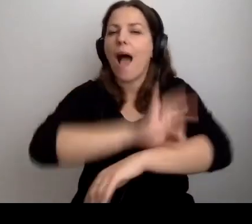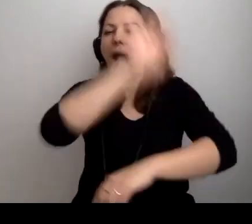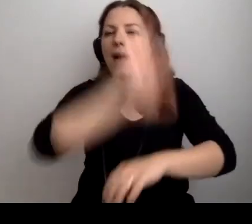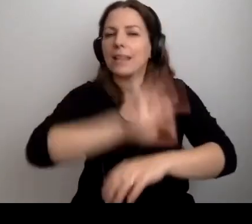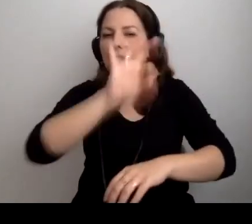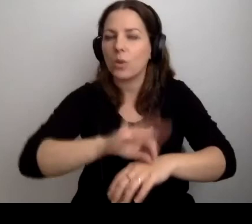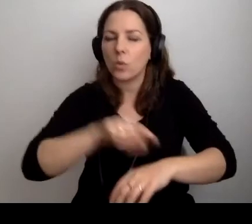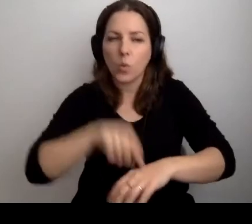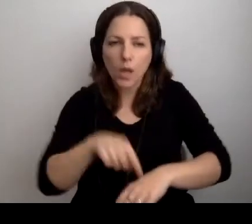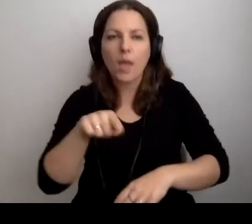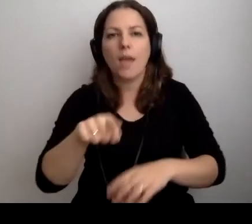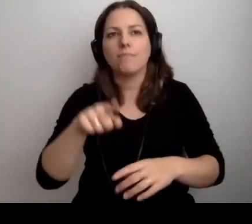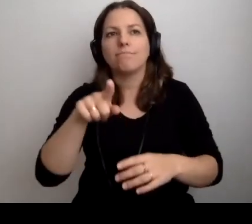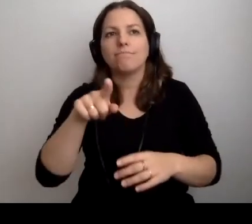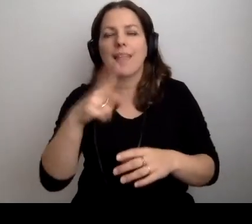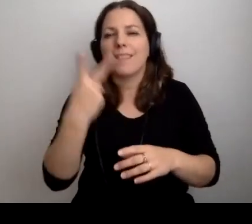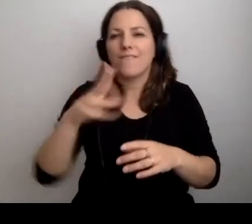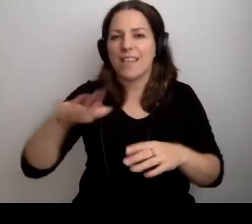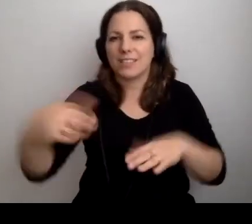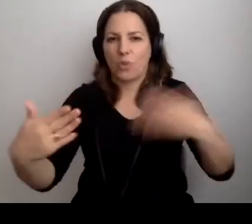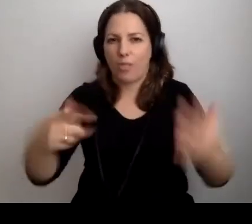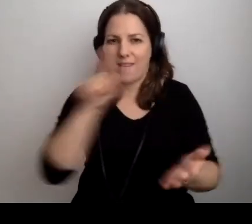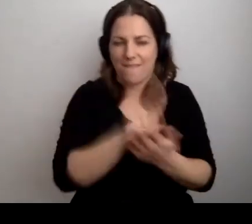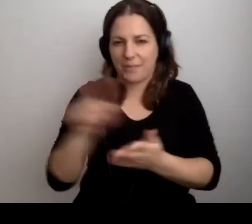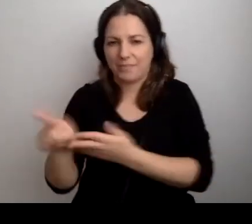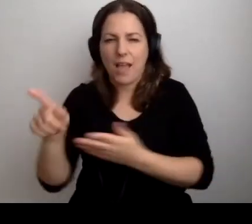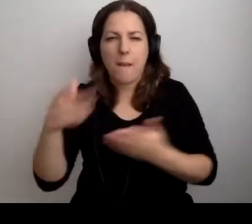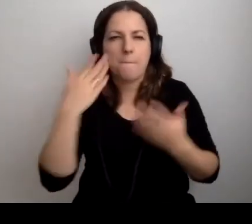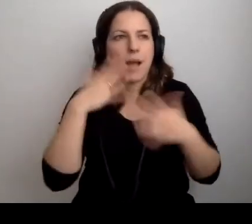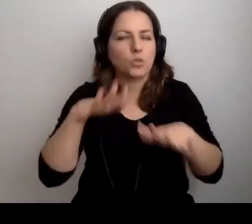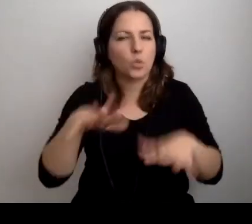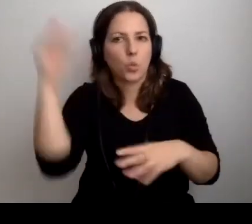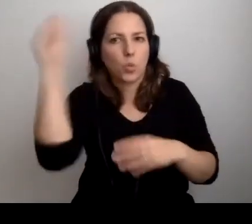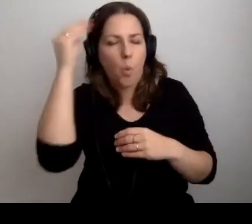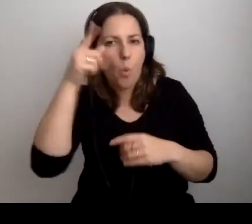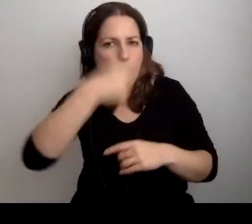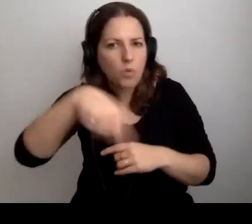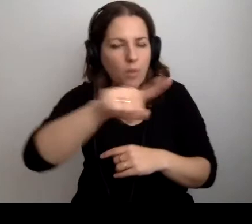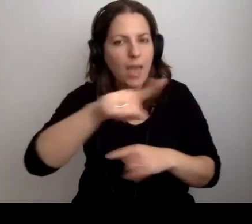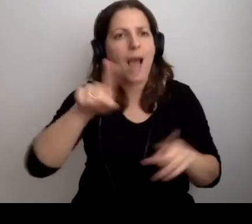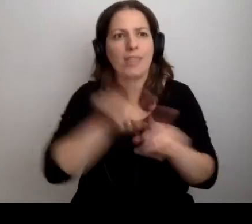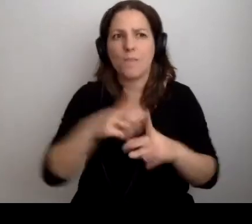gdzie wygrywają obie strony. Uczę się dużo od nich, oni, mam nadzieję, ode mnie.